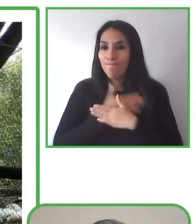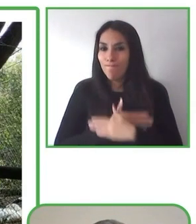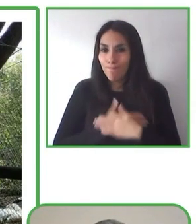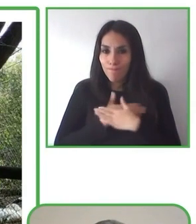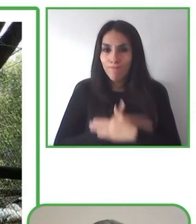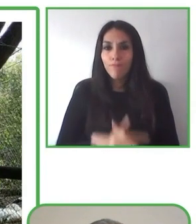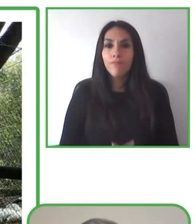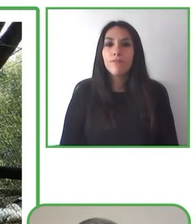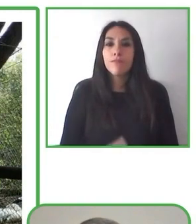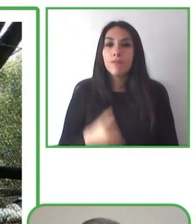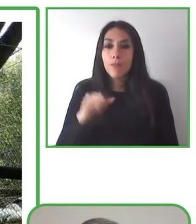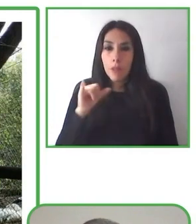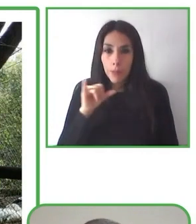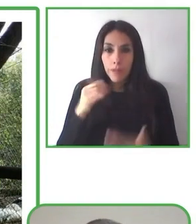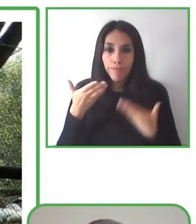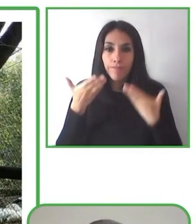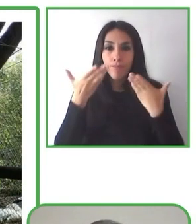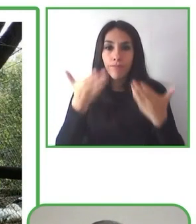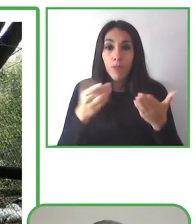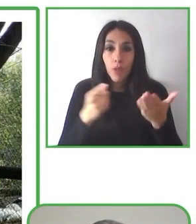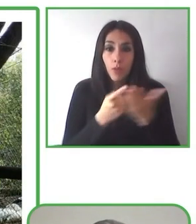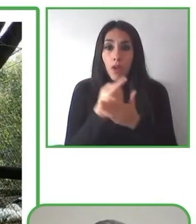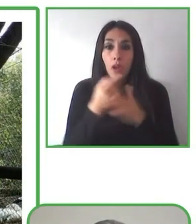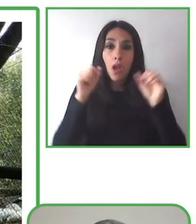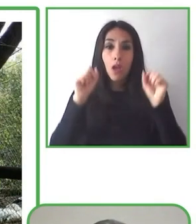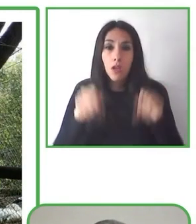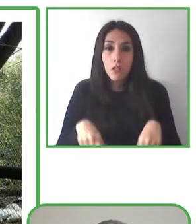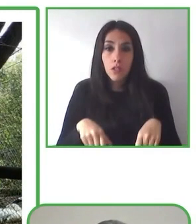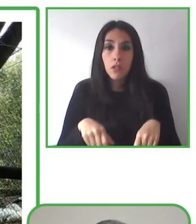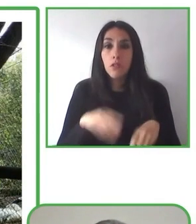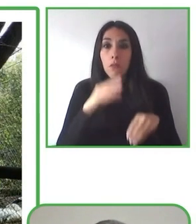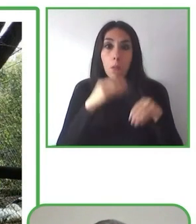brevemente en qué consiste nuestro trabajo.